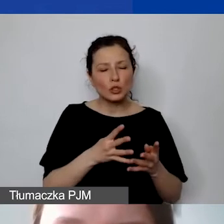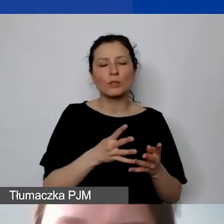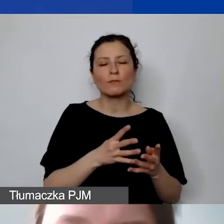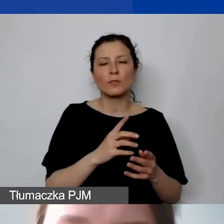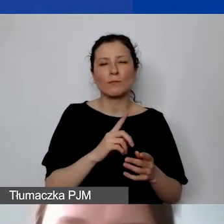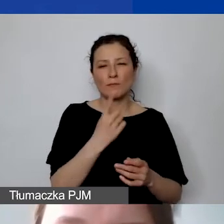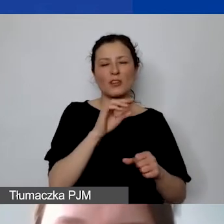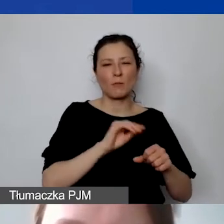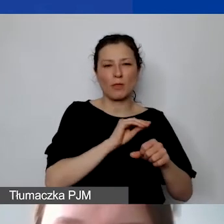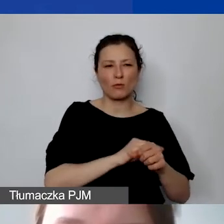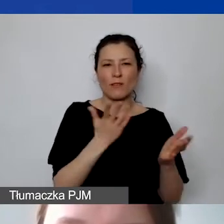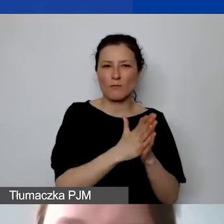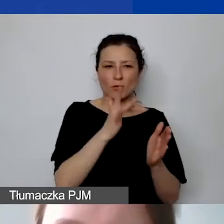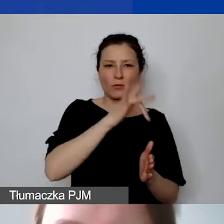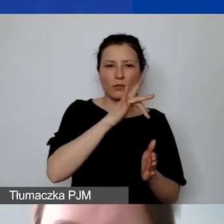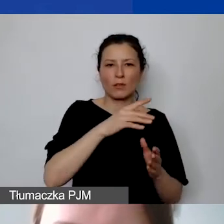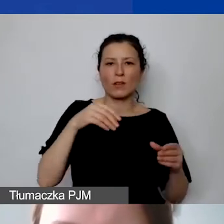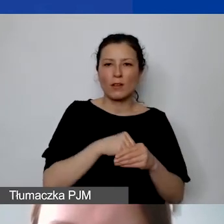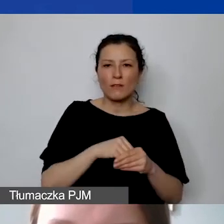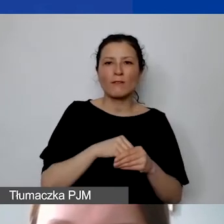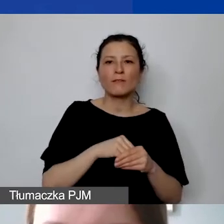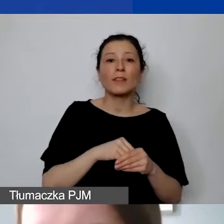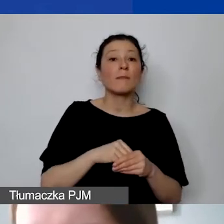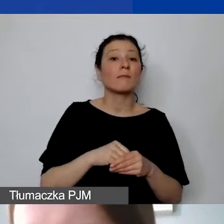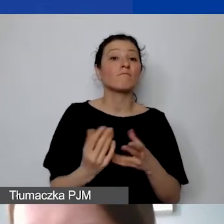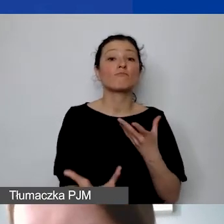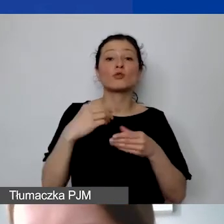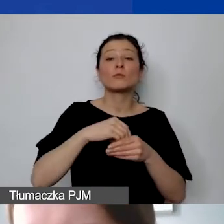z zaangażowaniem personelu w projekt